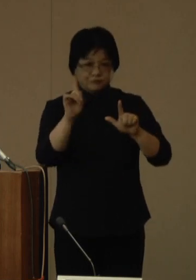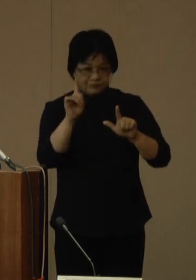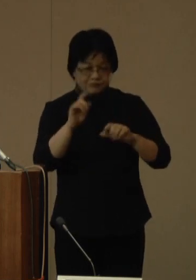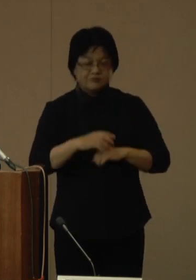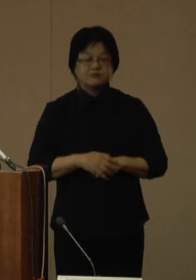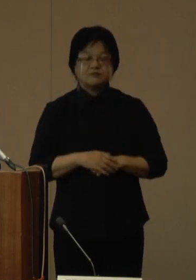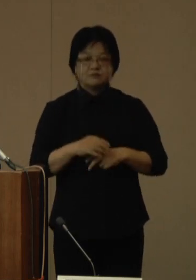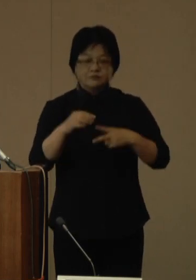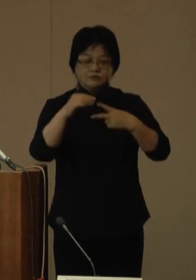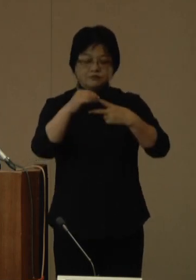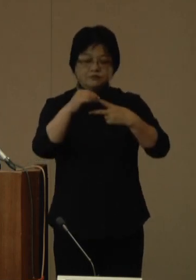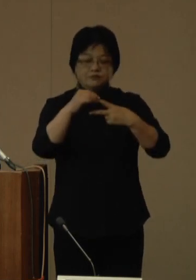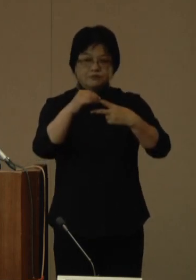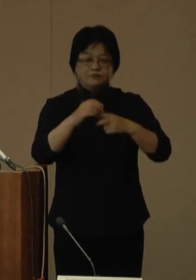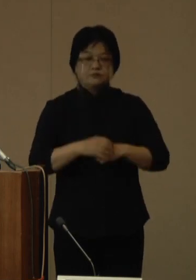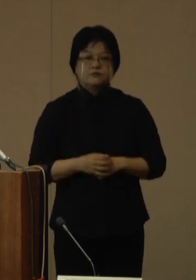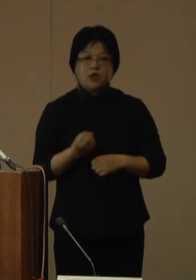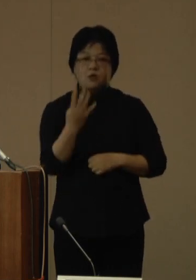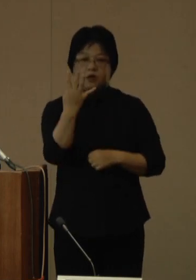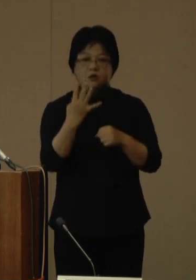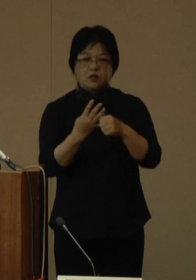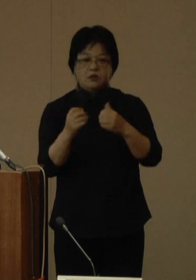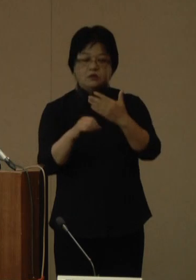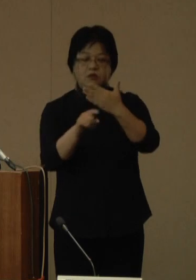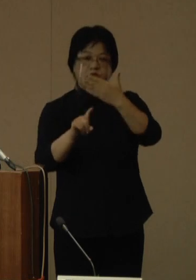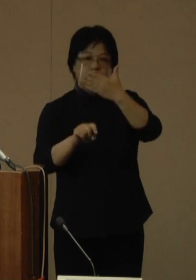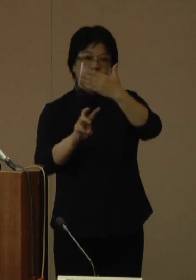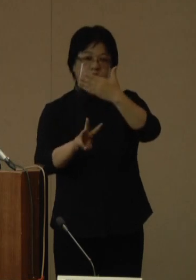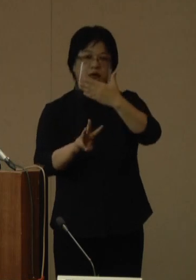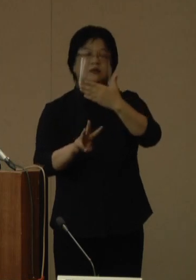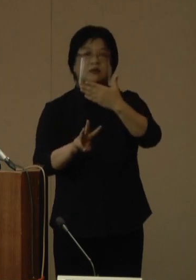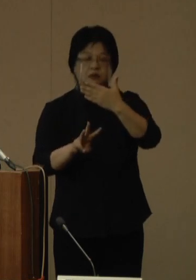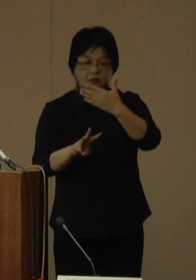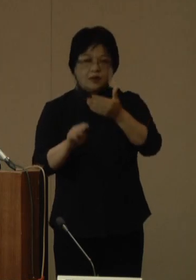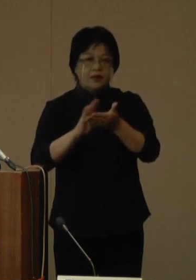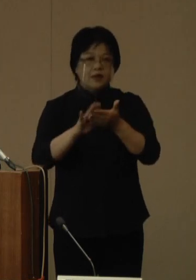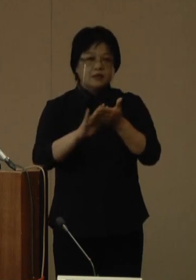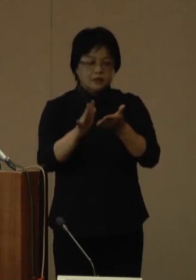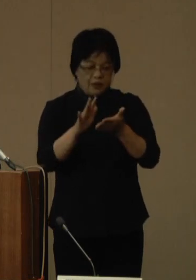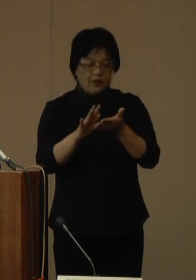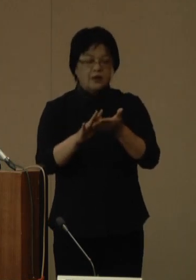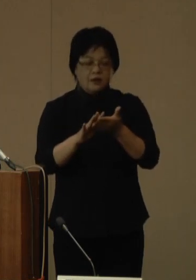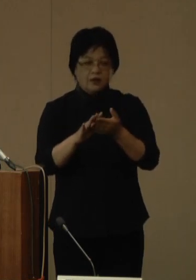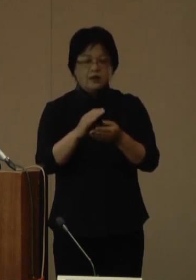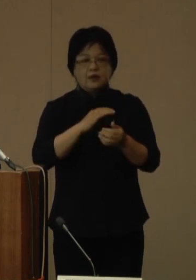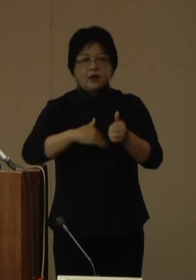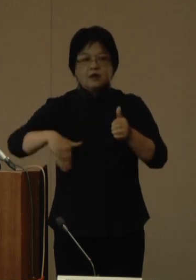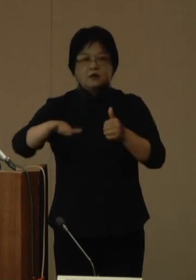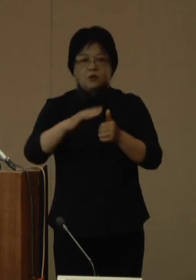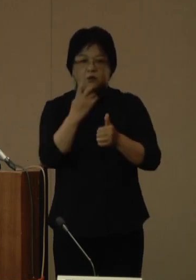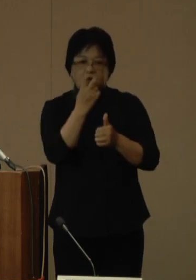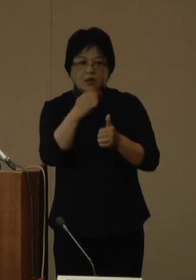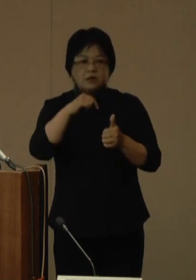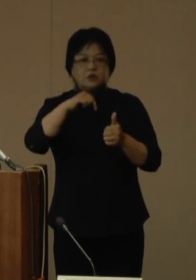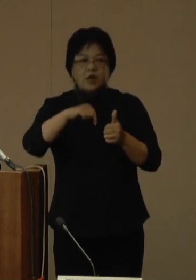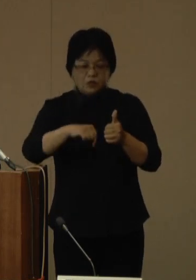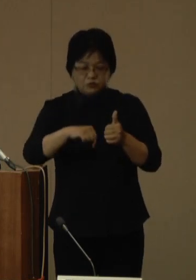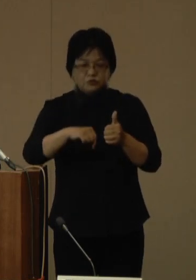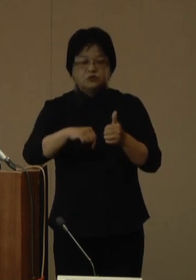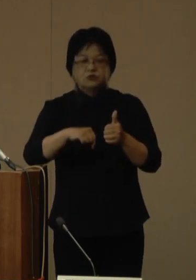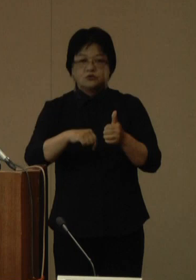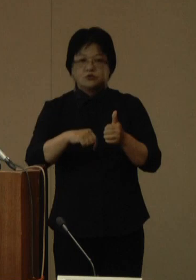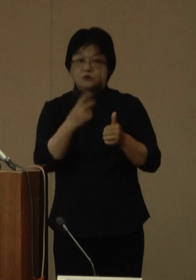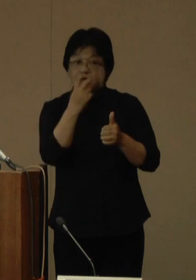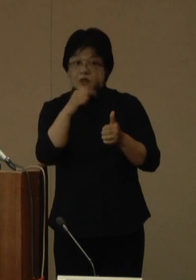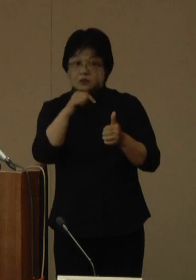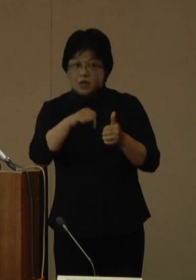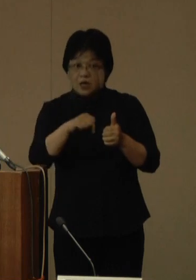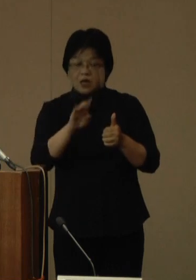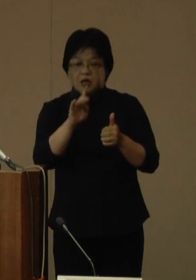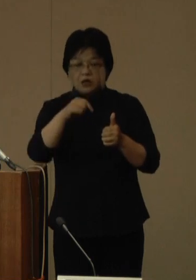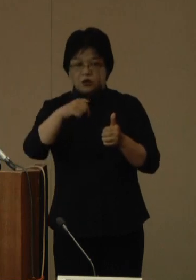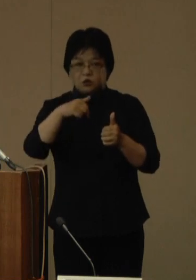1点目は、令和4年9月13日、衛生環境研究所で実施する変異株スクリーニング検査及びゲノム解析により、